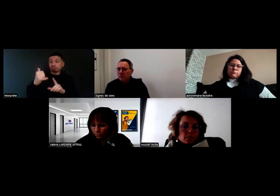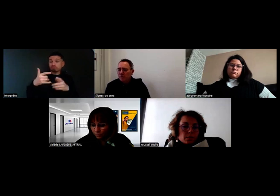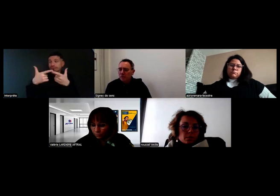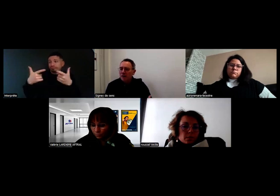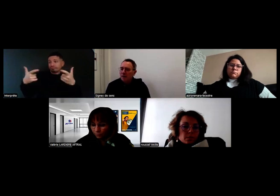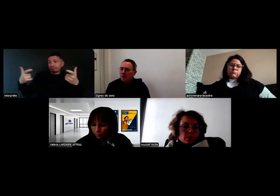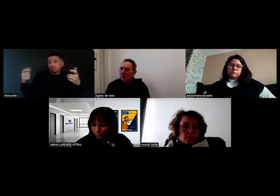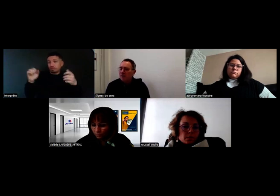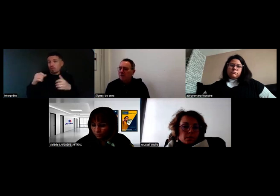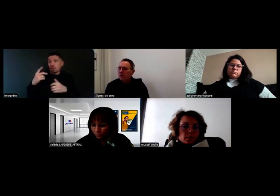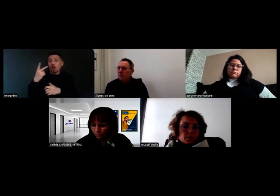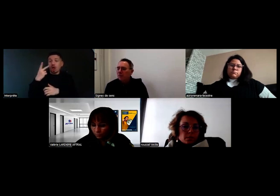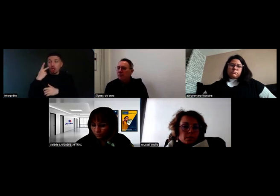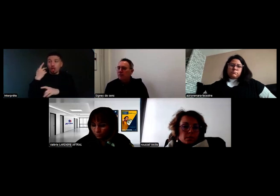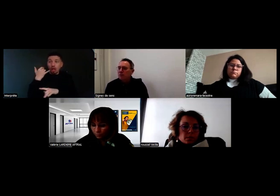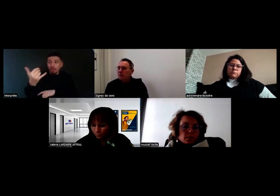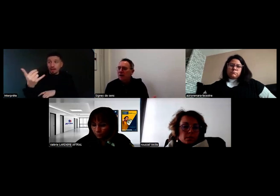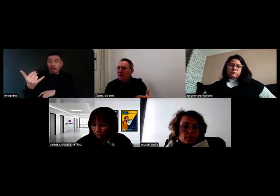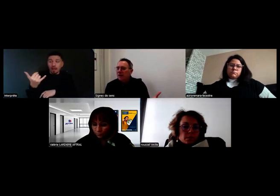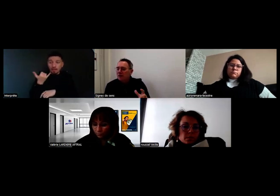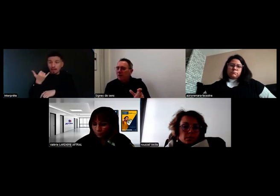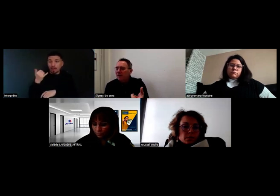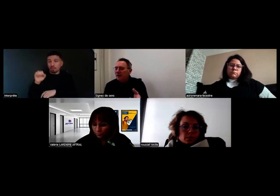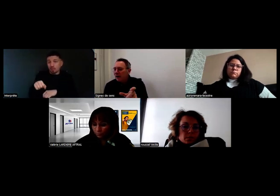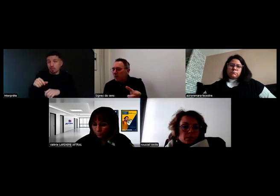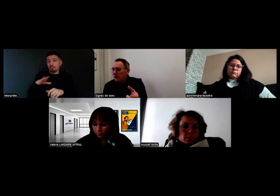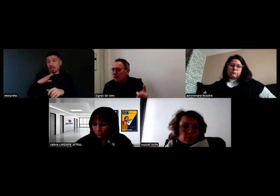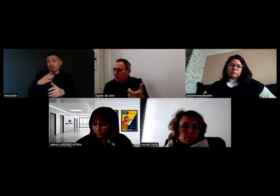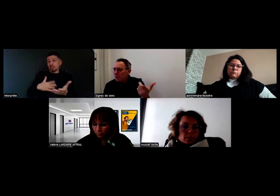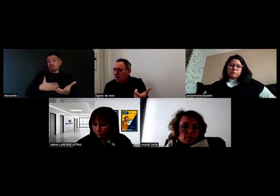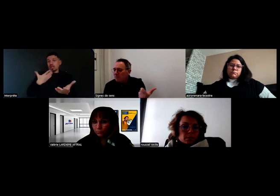ou une personne entendante appeler au téléphone une personne sourde. Il peut y avoir de la communication.